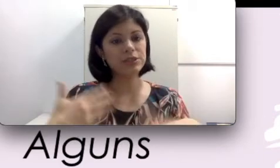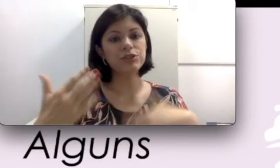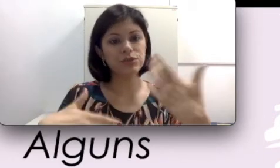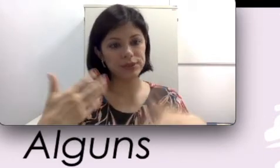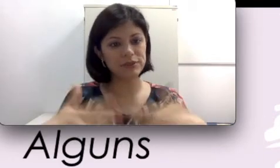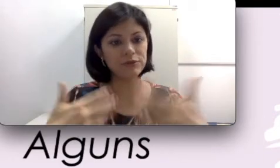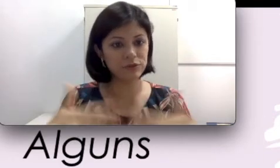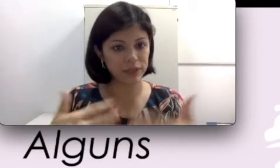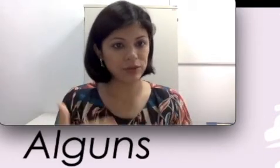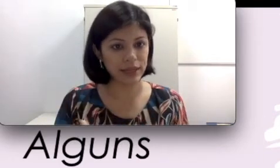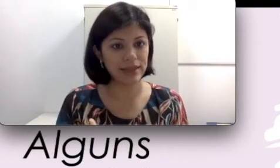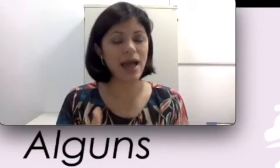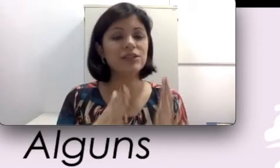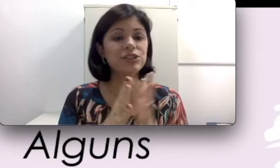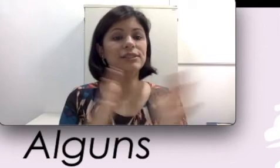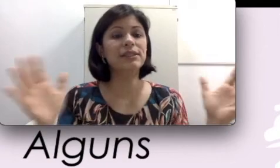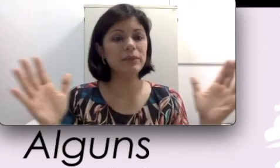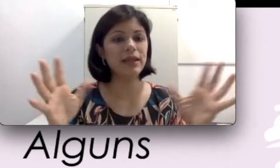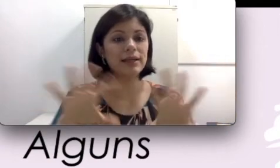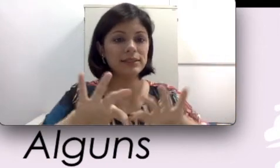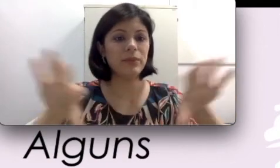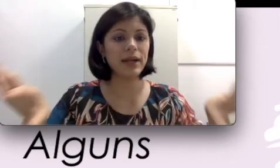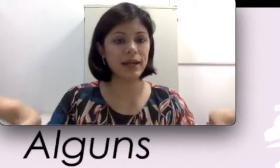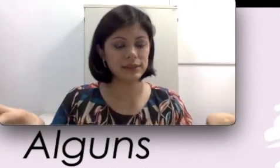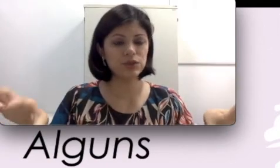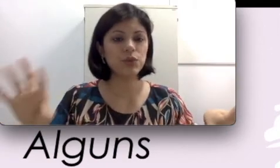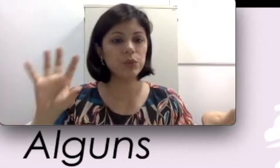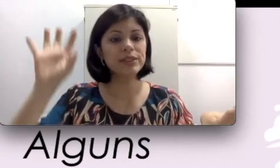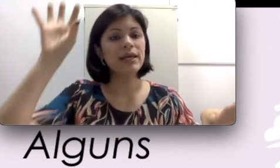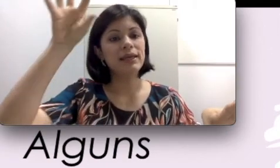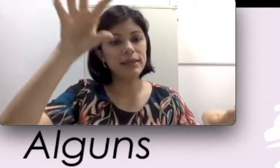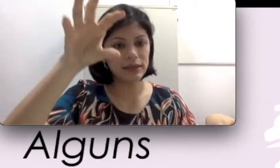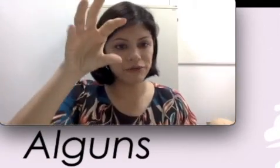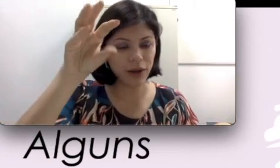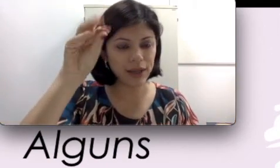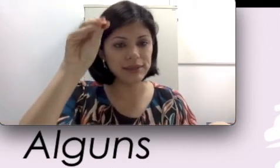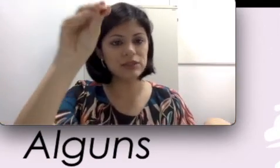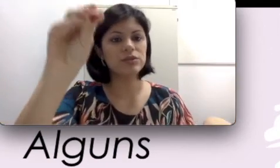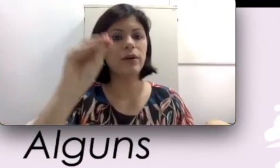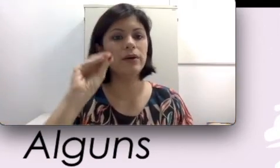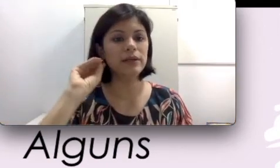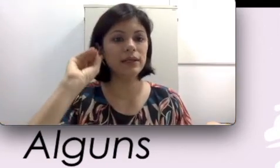do desenvolvimento da idade, disseminar e separar esses sons e focalizar só em quem